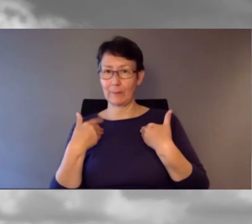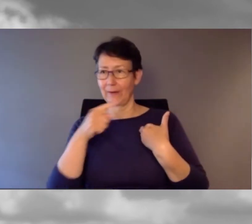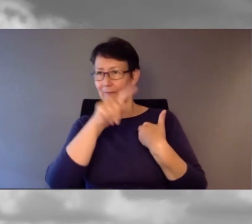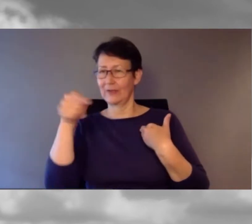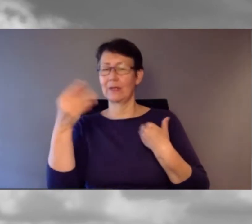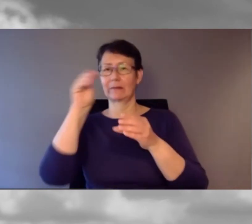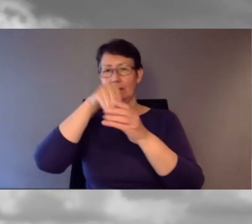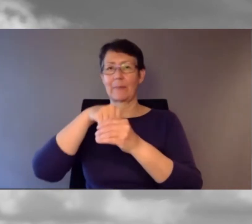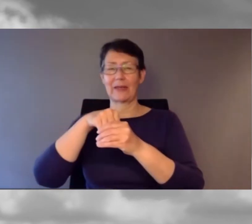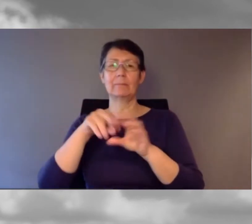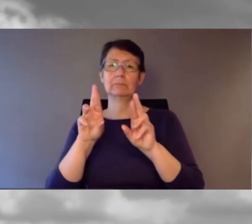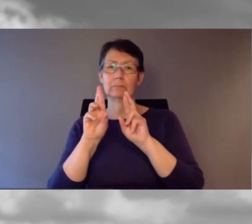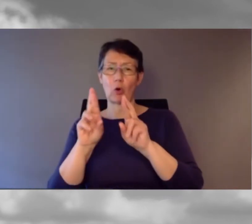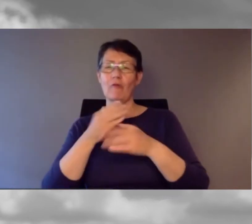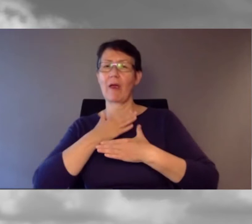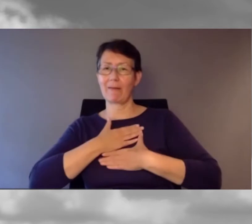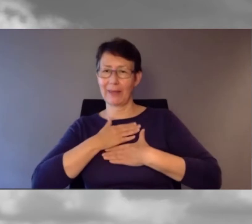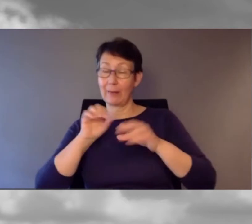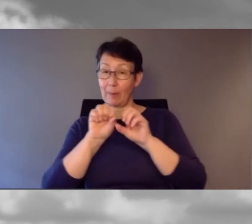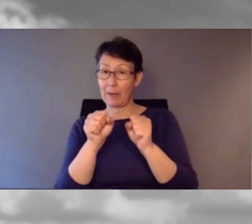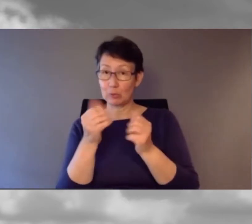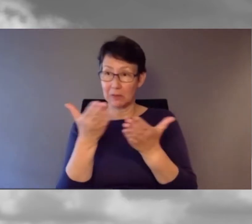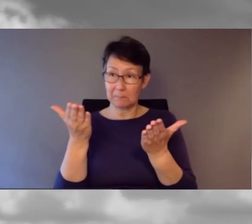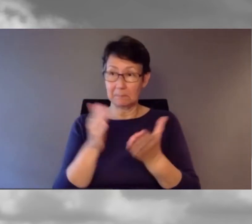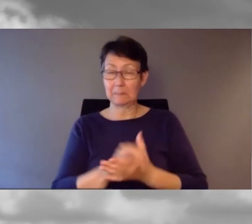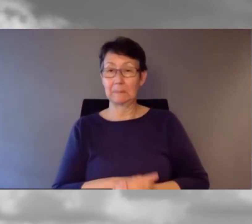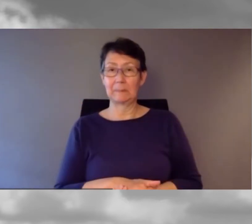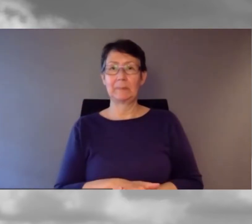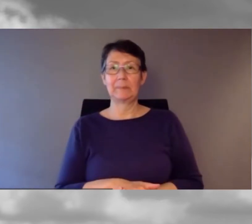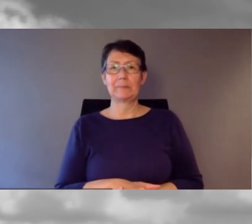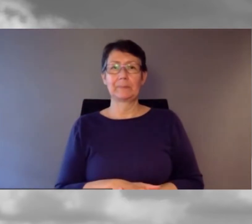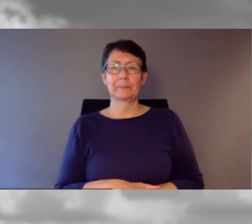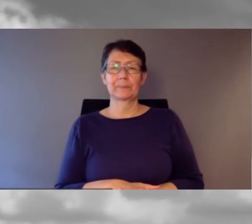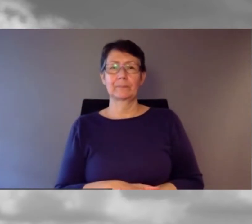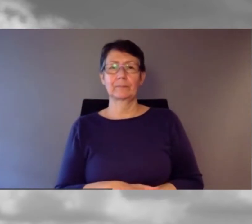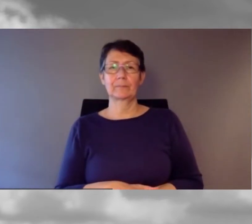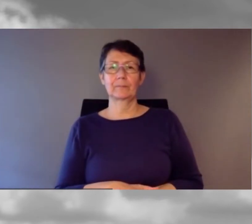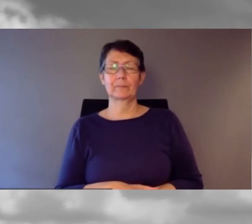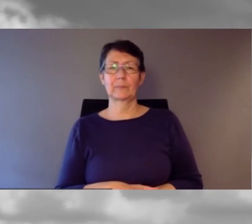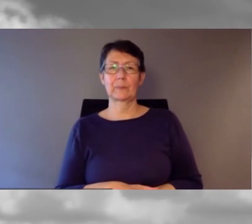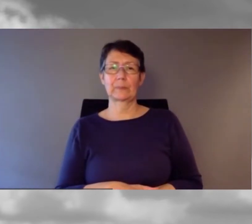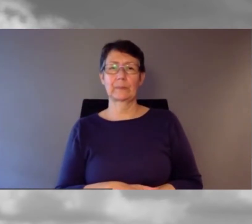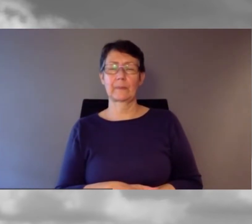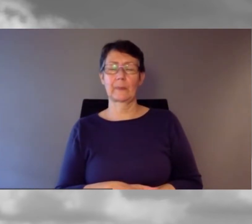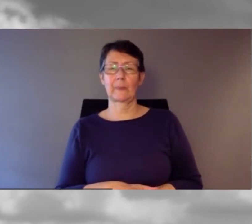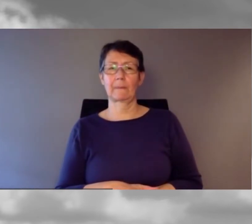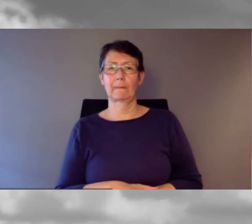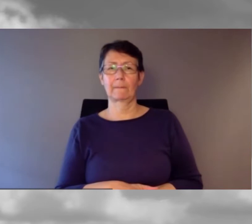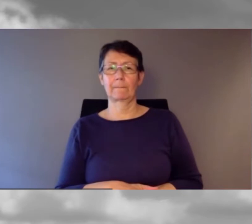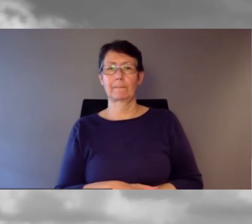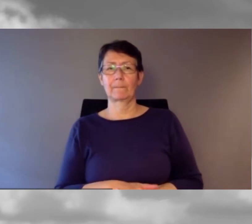Ich hoffe, Sie hatten eine angenehme Pause. Bevor wir Richtung SBB, SRF und dann zur Schweizerischen Post blicken,